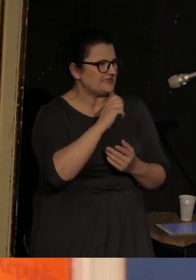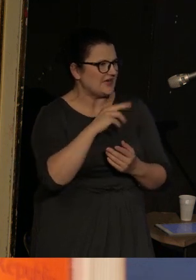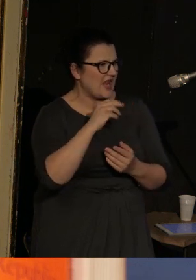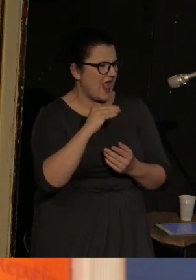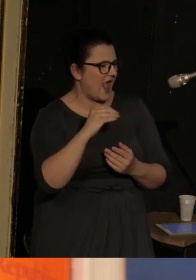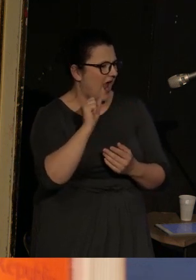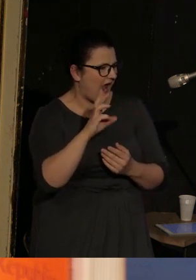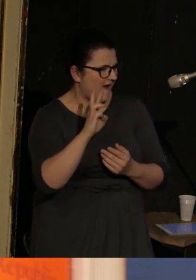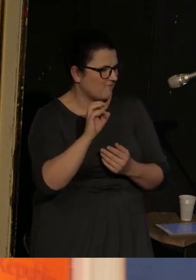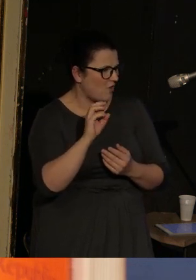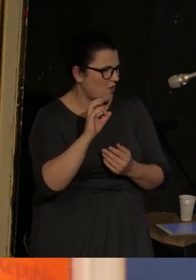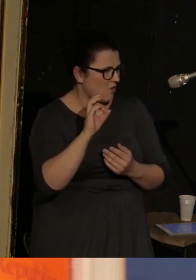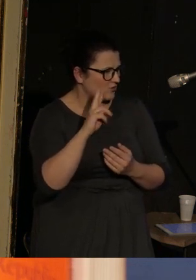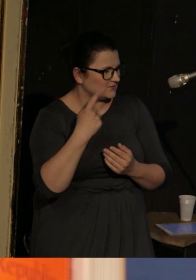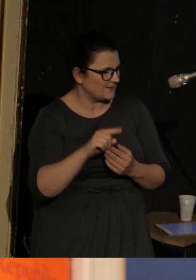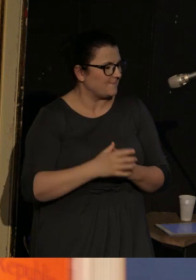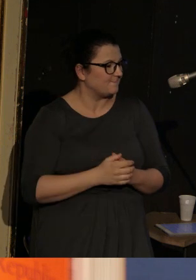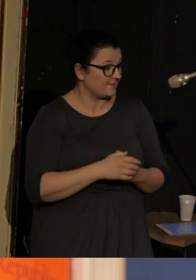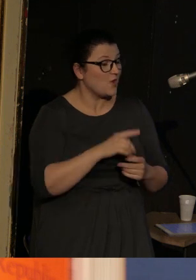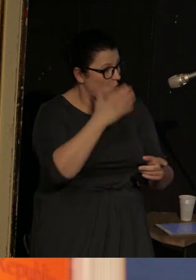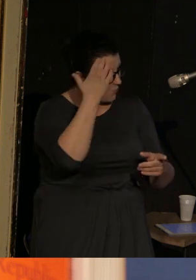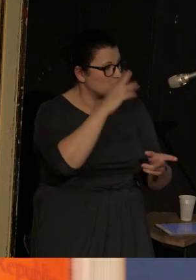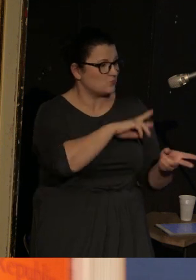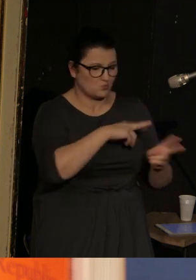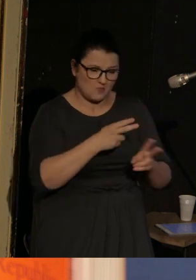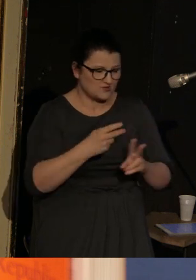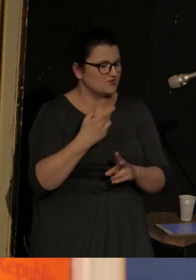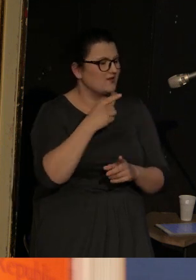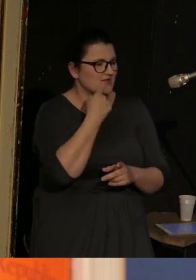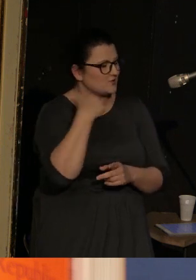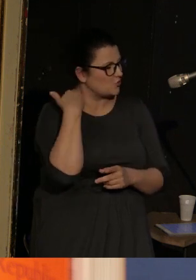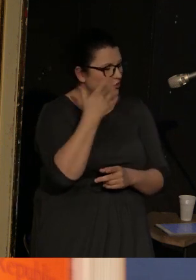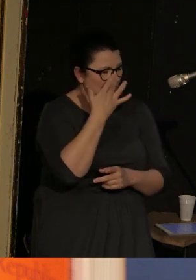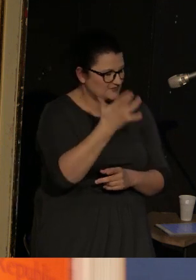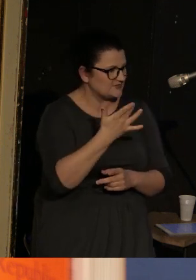Tłumaczy z j. rosyjskiego i biegle się nim posługuje, nie wiem, co z ukraińskim,